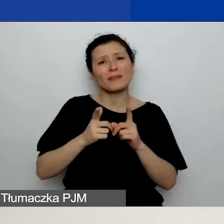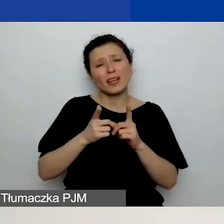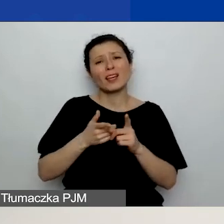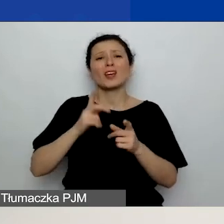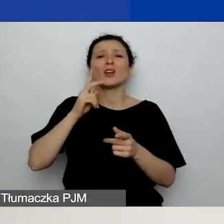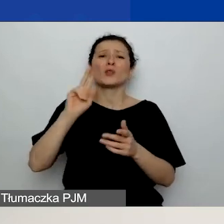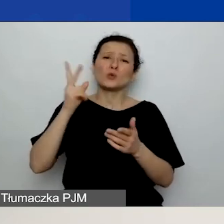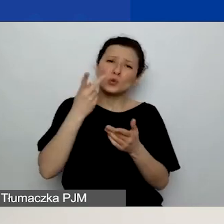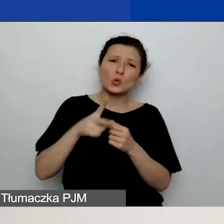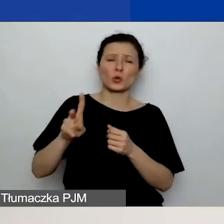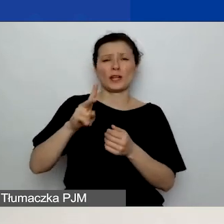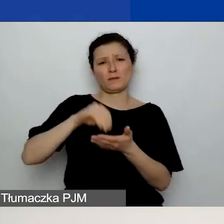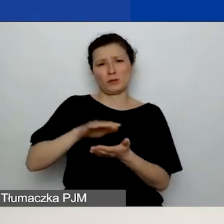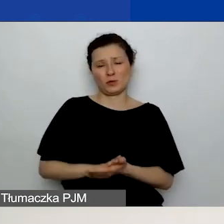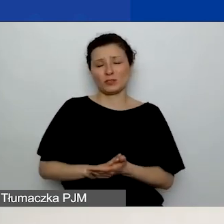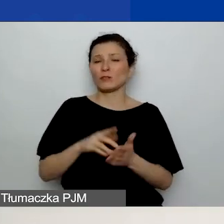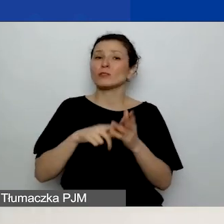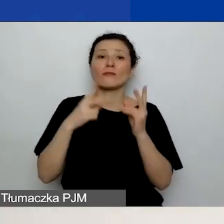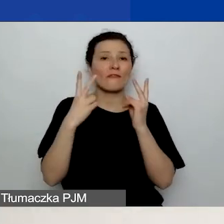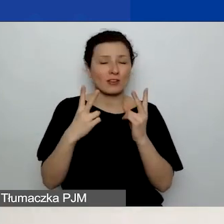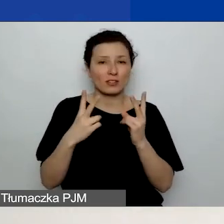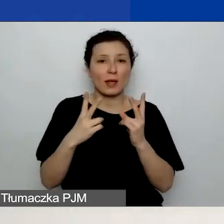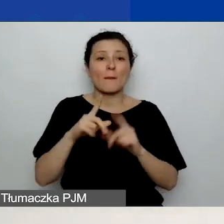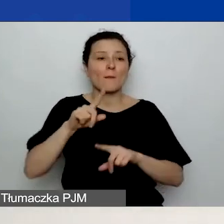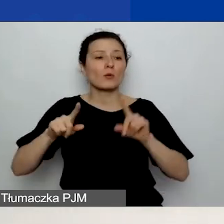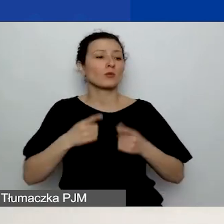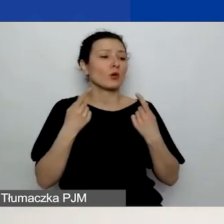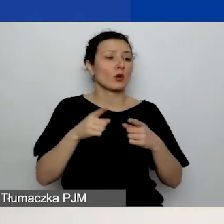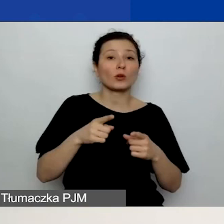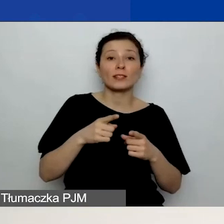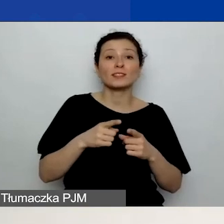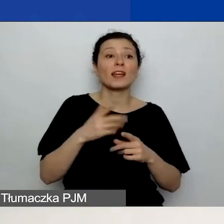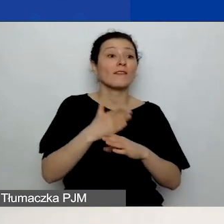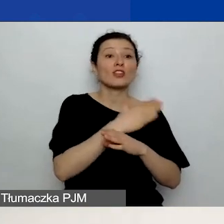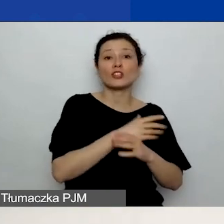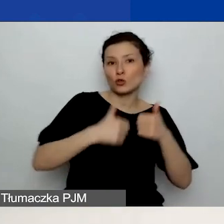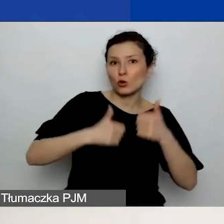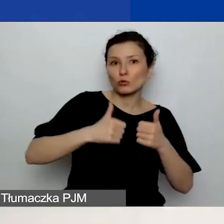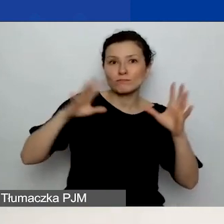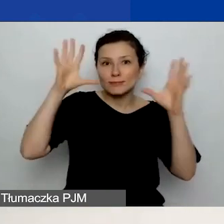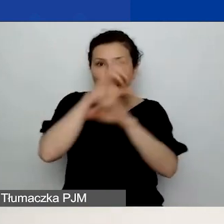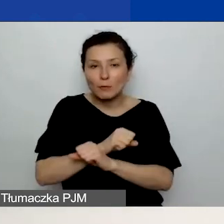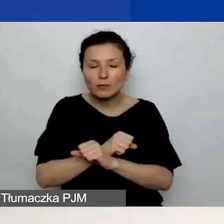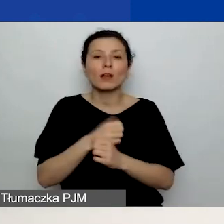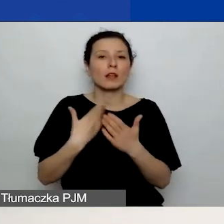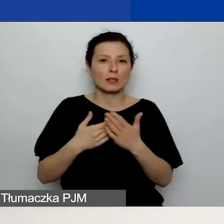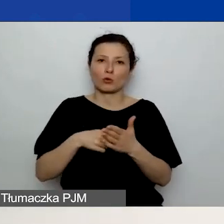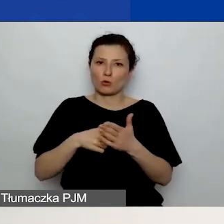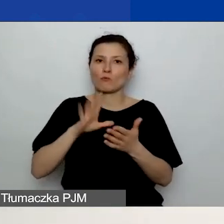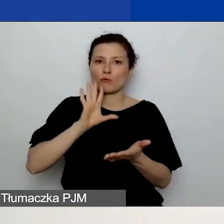To bardzo istotne, bo niektóre organizacje w poprzednim konkursie o tym zapominały. Dlatego tak to podkreślam. Bardzo ważne jest,